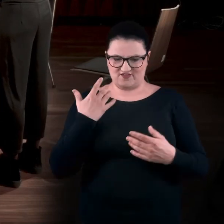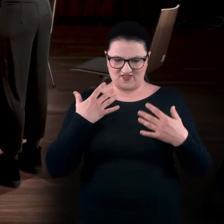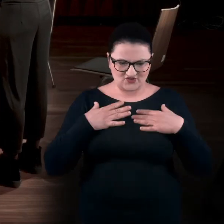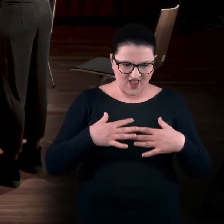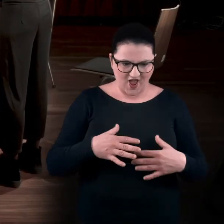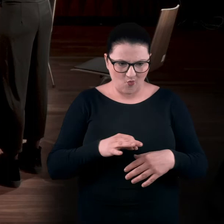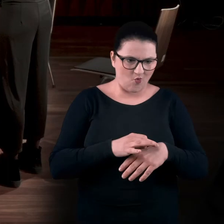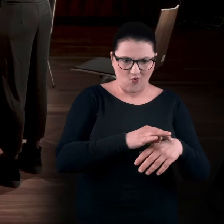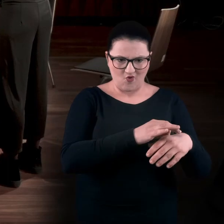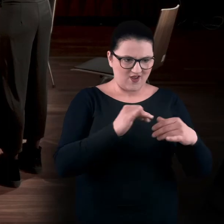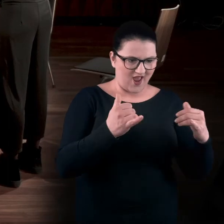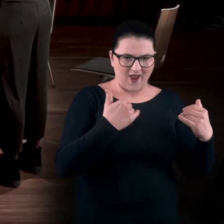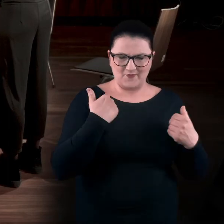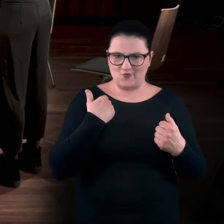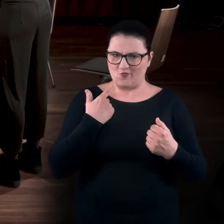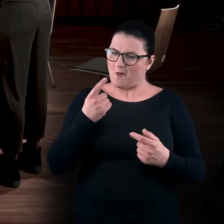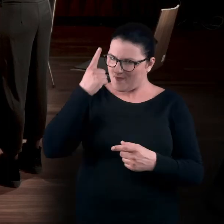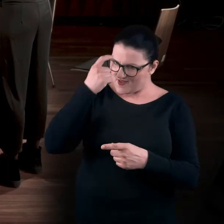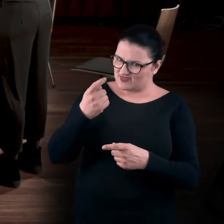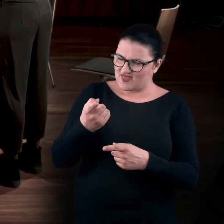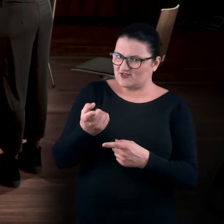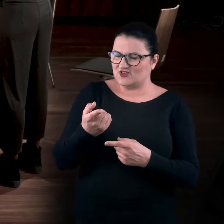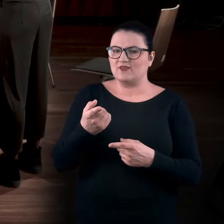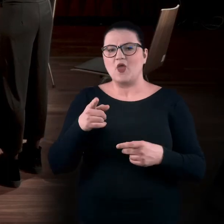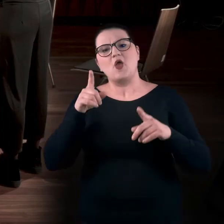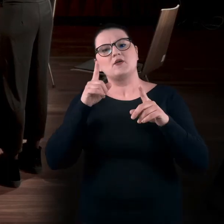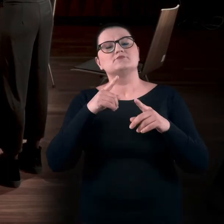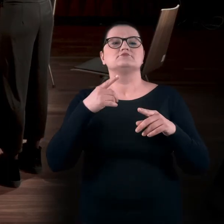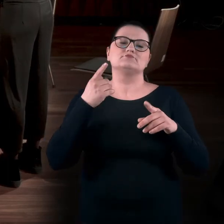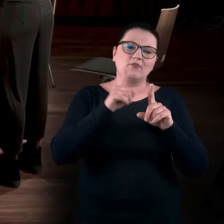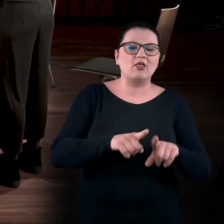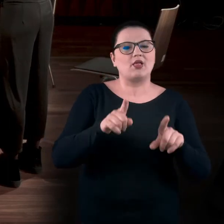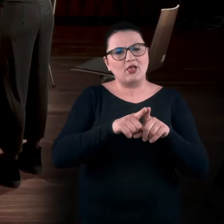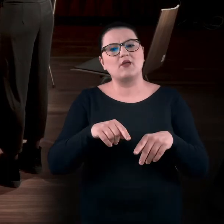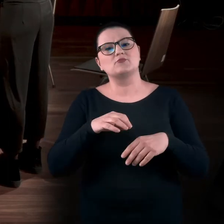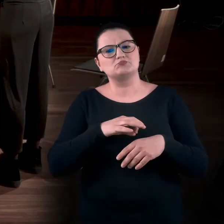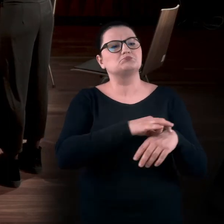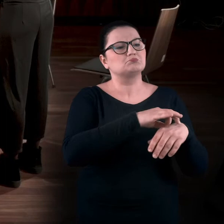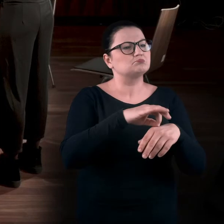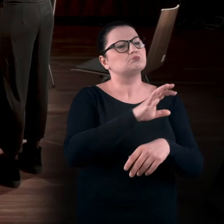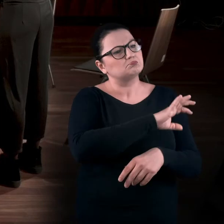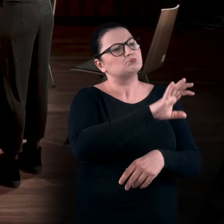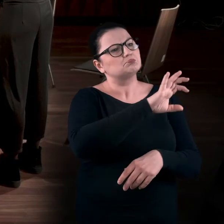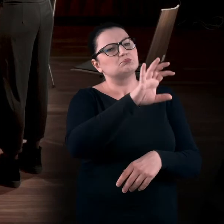do tego stopnia, że to pamiętacie, że to nie była ta klasyczna wędrówka z nabożnością, pochylaniem się, z dłońmi za plecami.